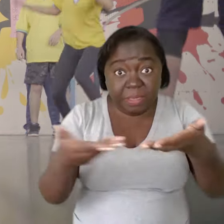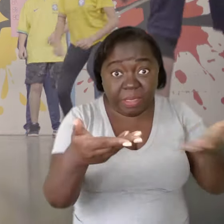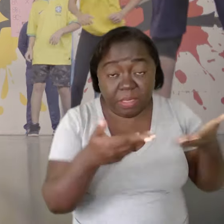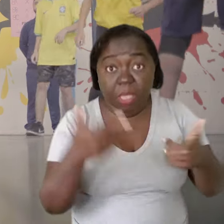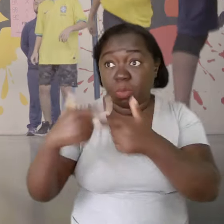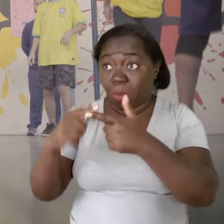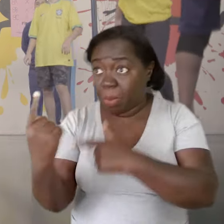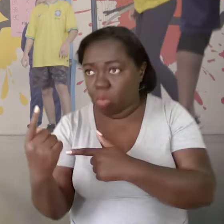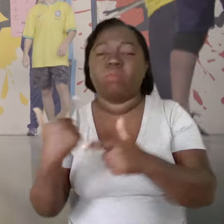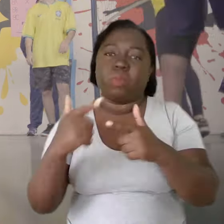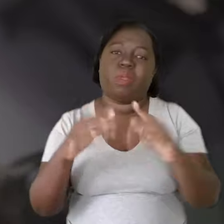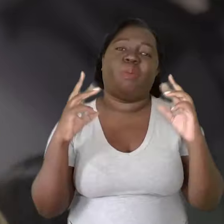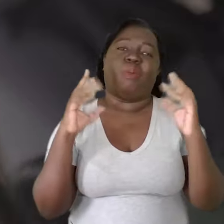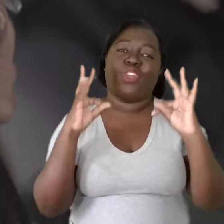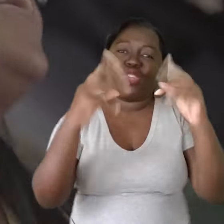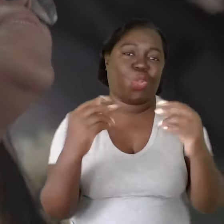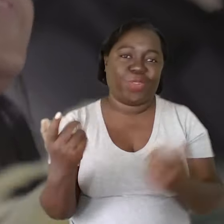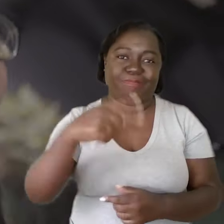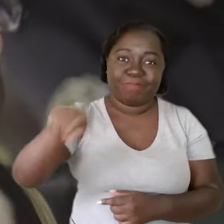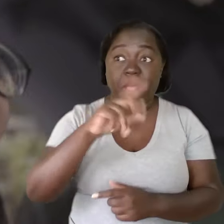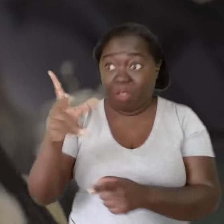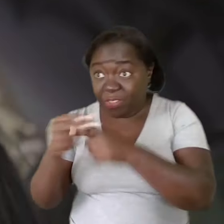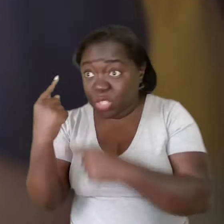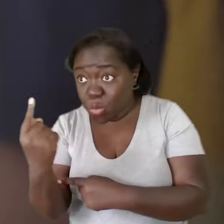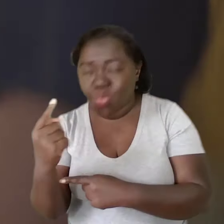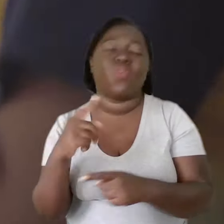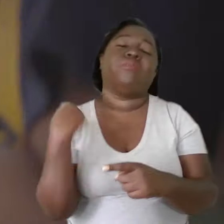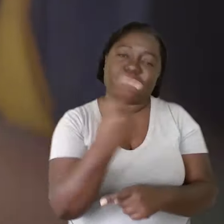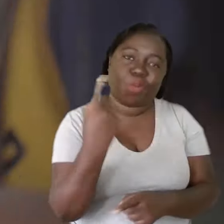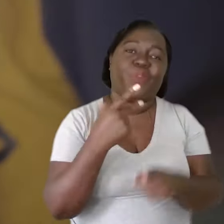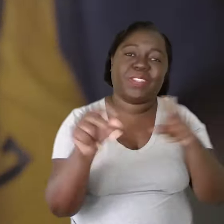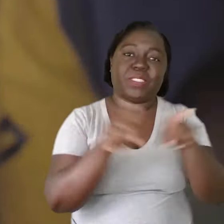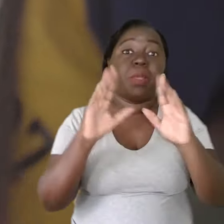o problema de um é o problema de todos. Mas a vitória de um também é a vitória de todos.